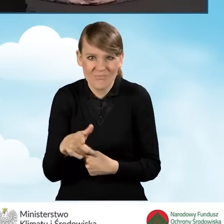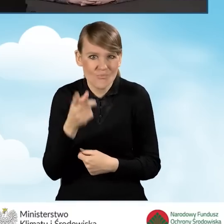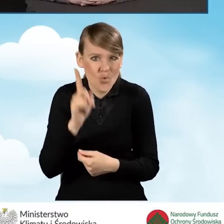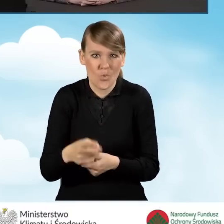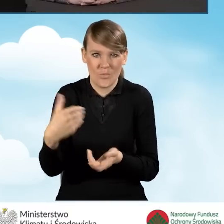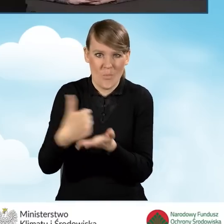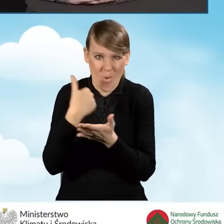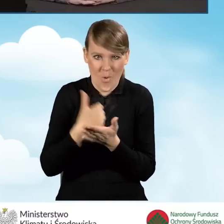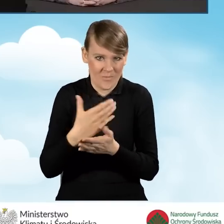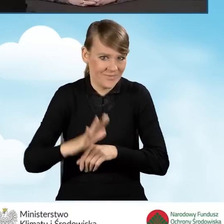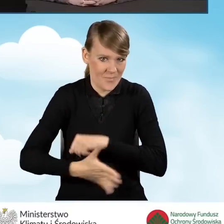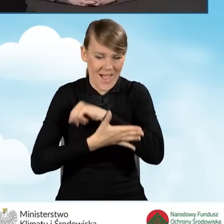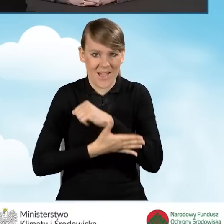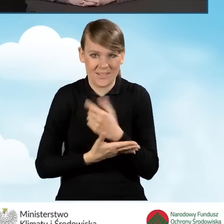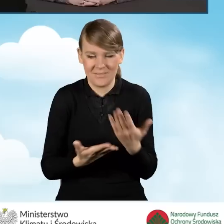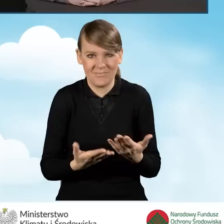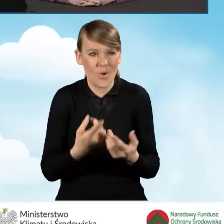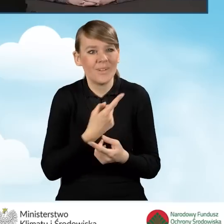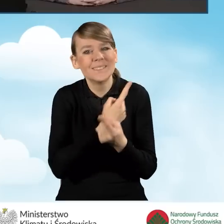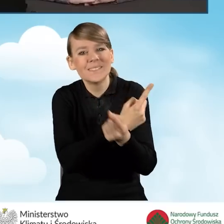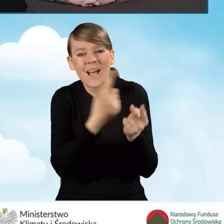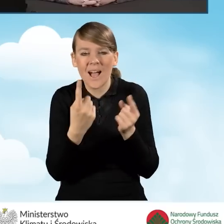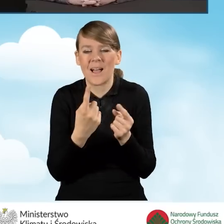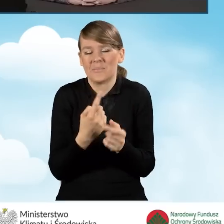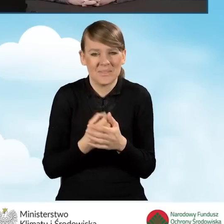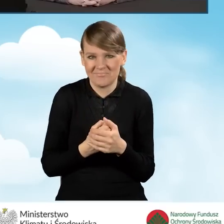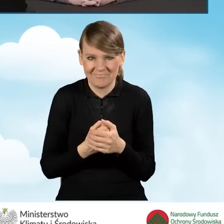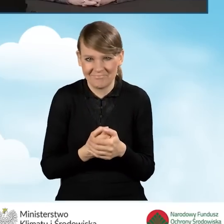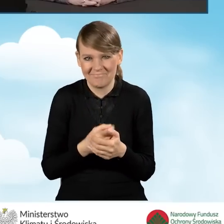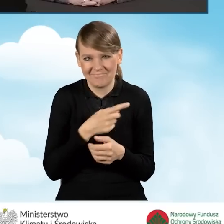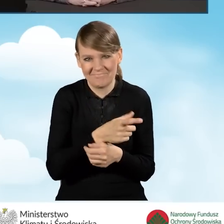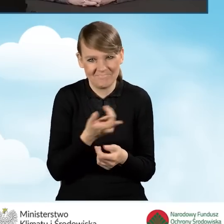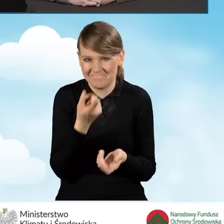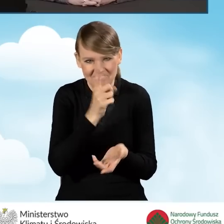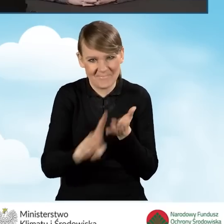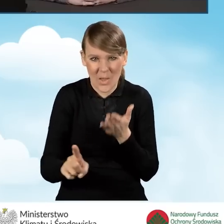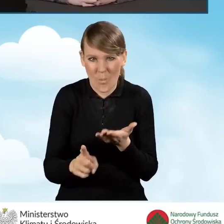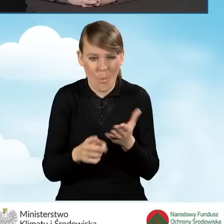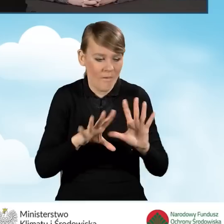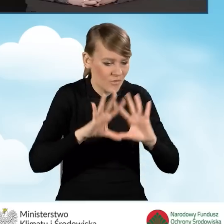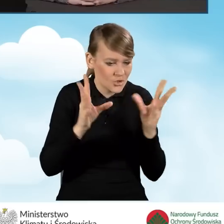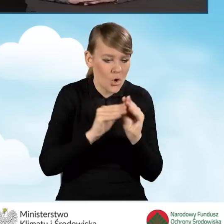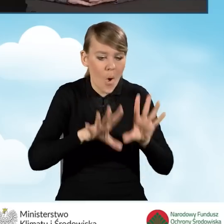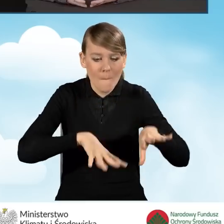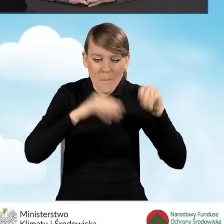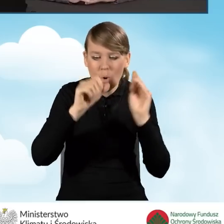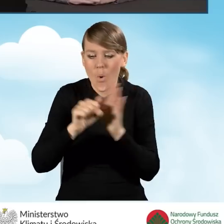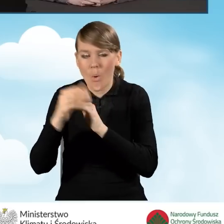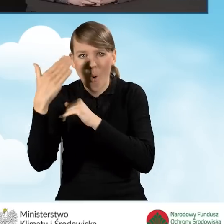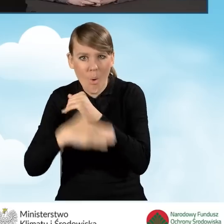którzy sami nie są w stanie od początku do końca dokonać tych wszystkich wyborów